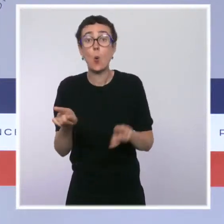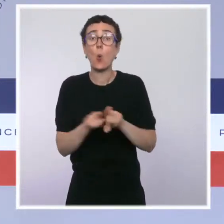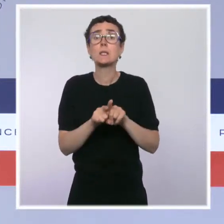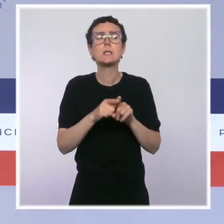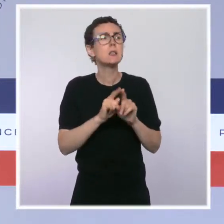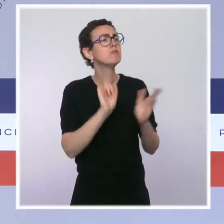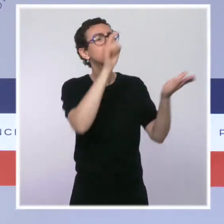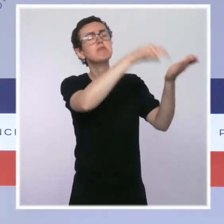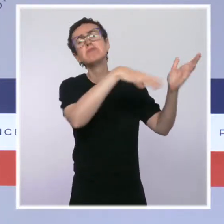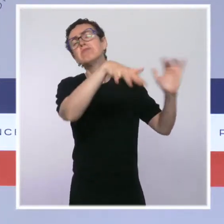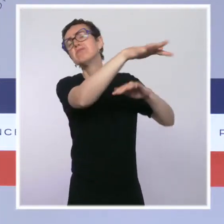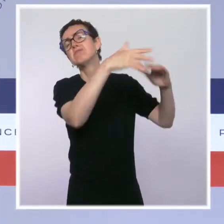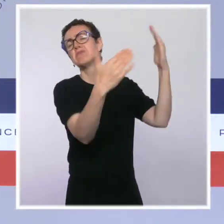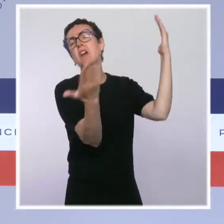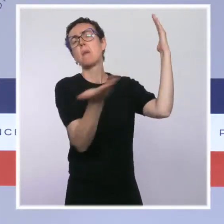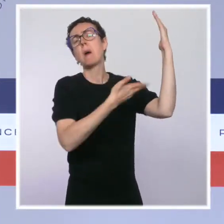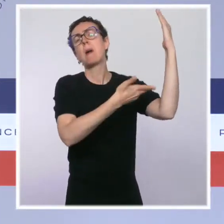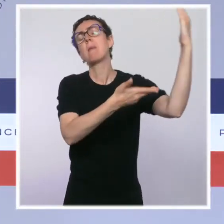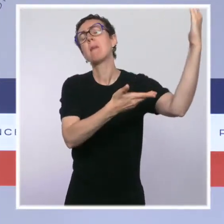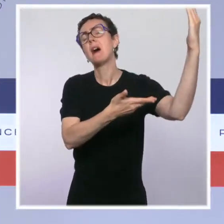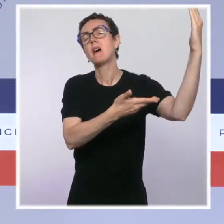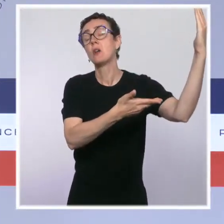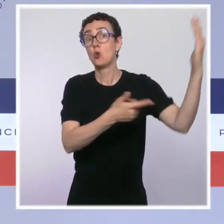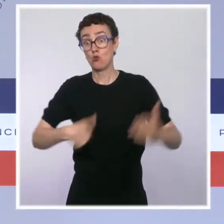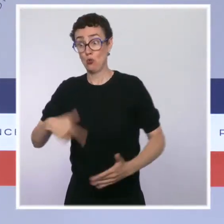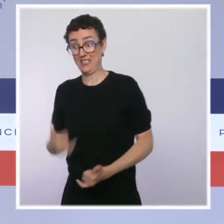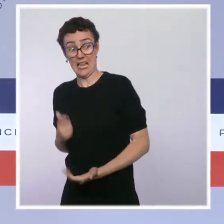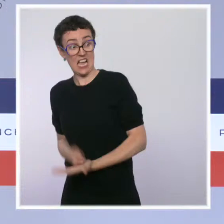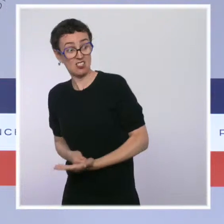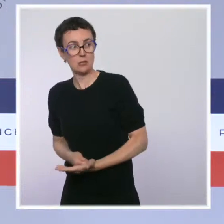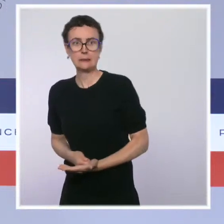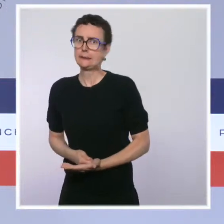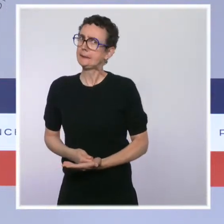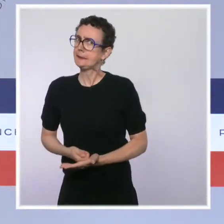pour intégrer la préservation des écosystèmes dans l'ensemble de ses politiques publiques.